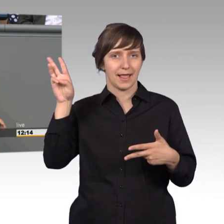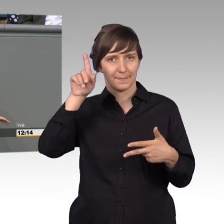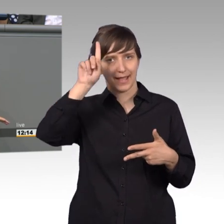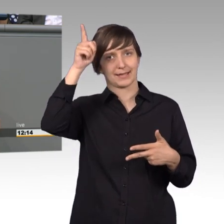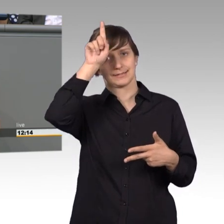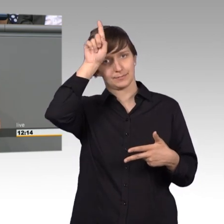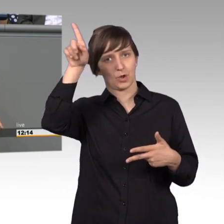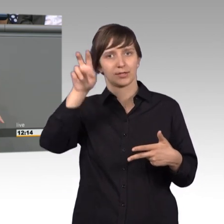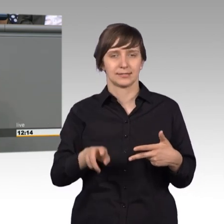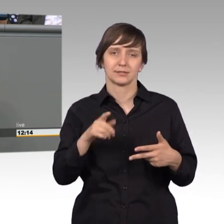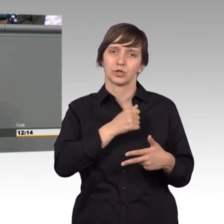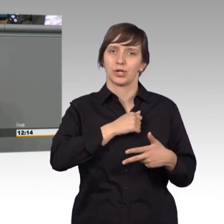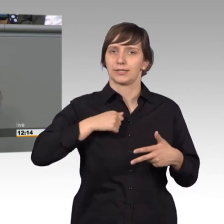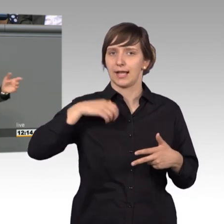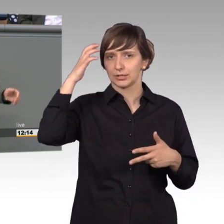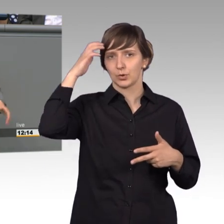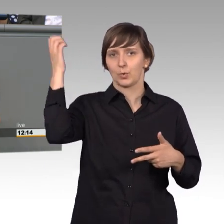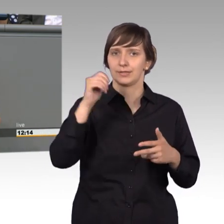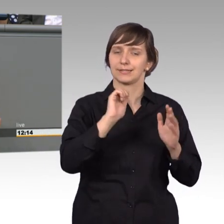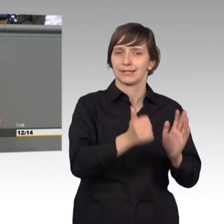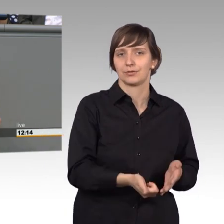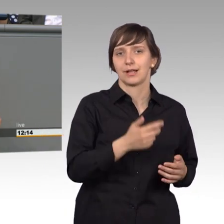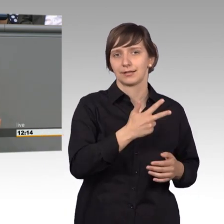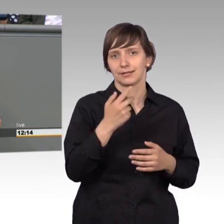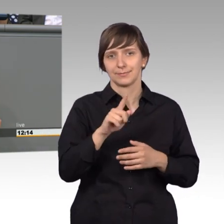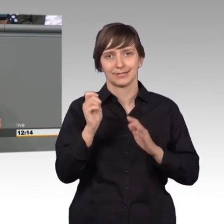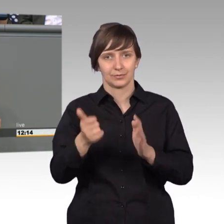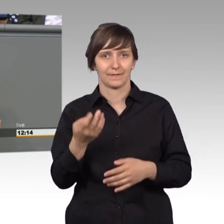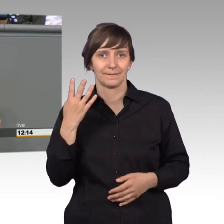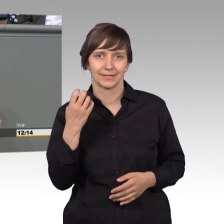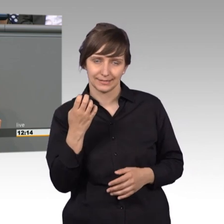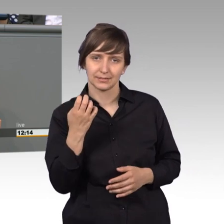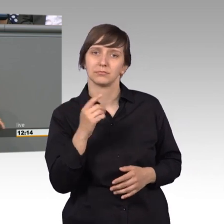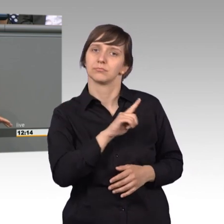1688 bis 1740, Schulpflicht. Dann weiter unter Friedrich dem Großen